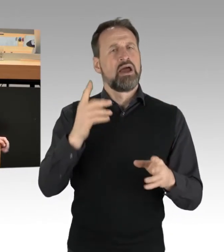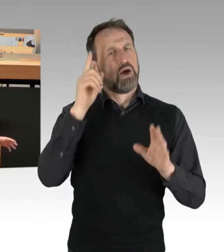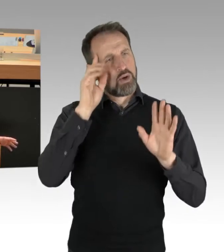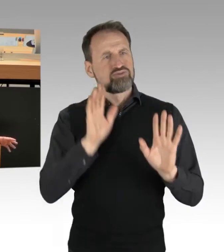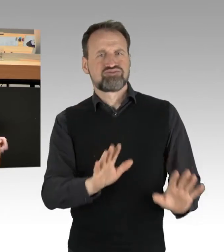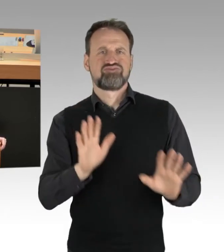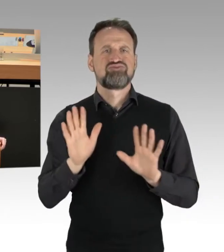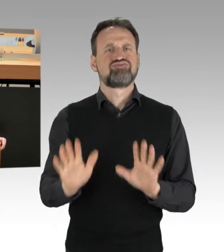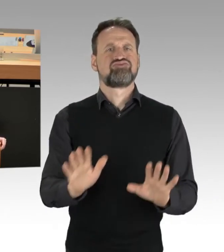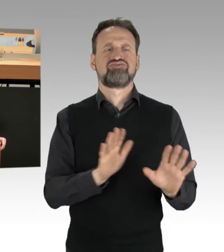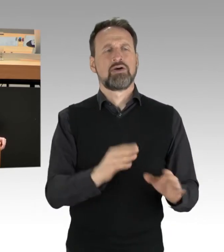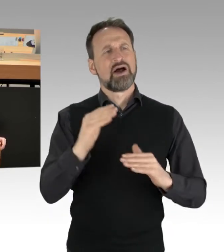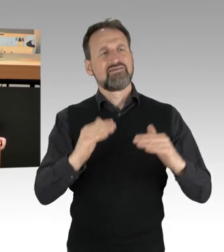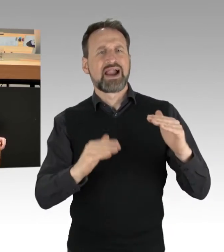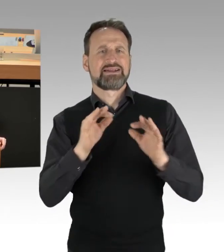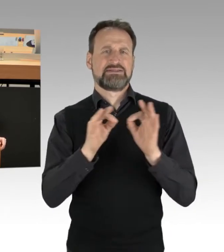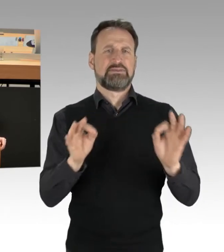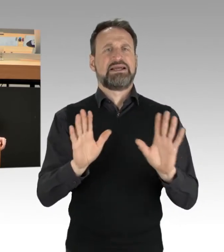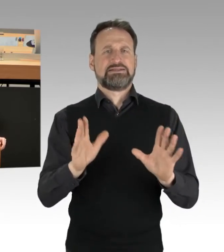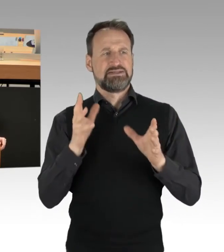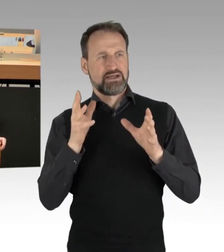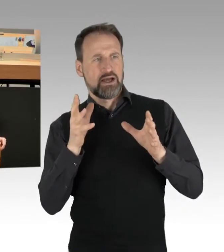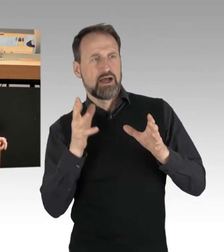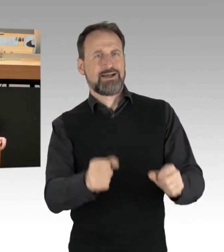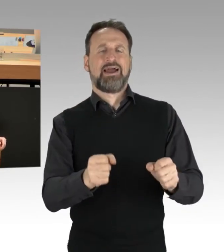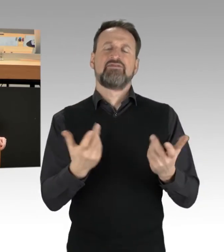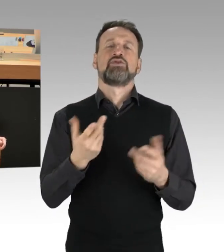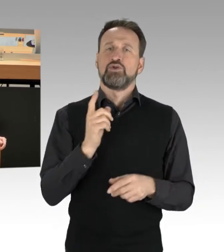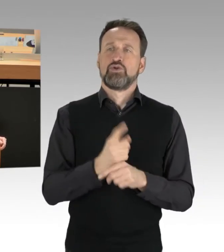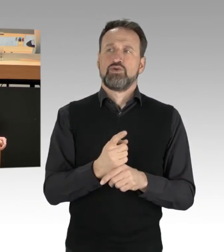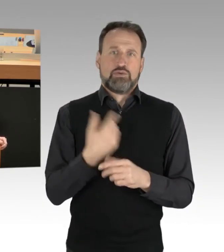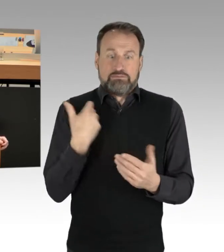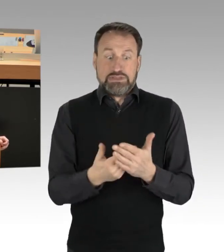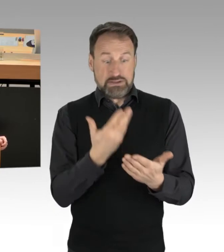jedenfalls das, was deutlich wird und bisher vorliegt. Und ich bin auch dankbar, Frau Regierende Bürgermeisterin